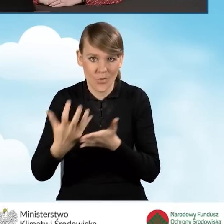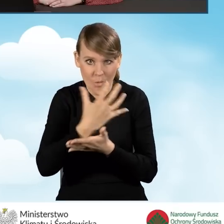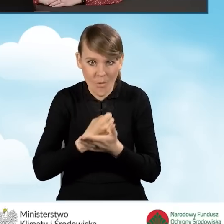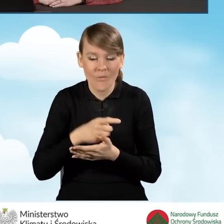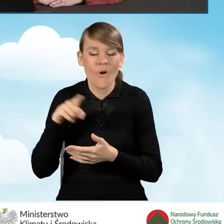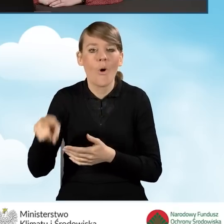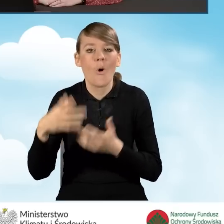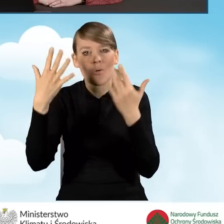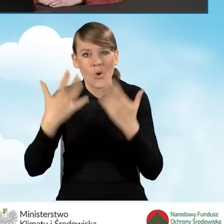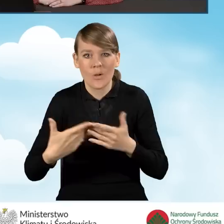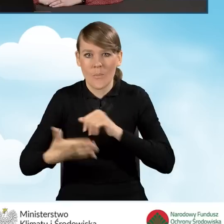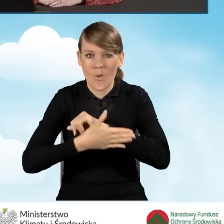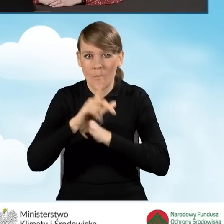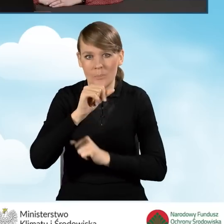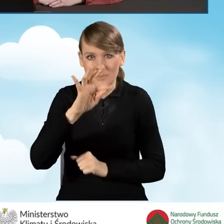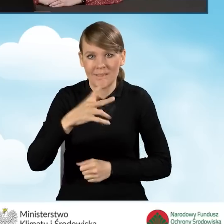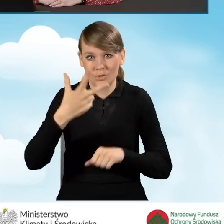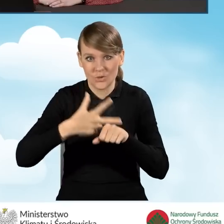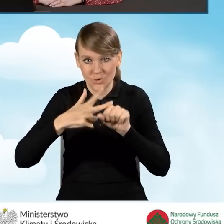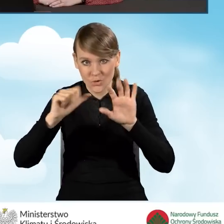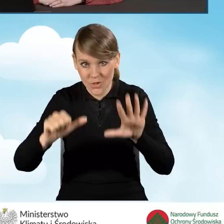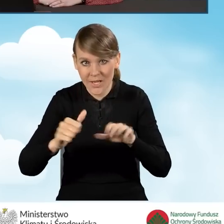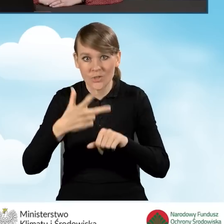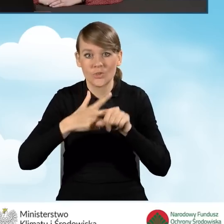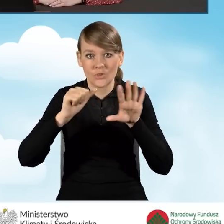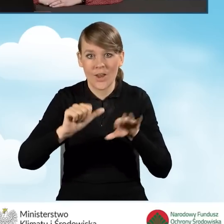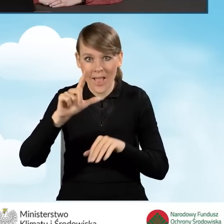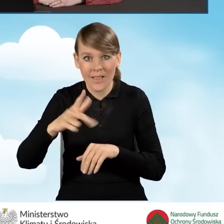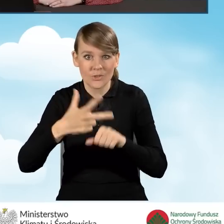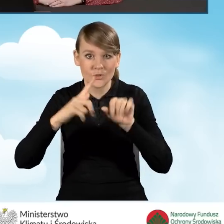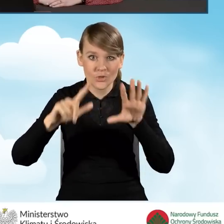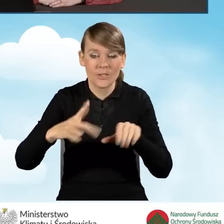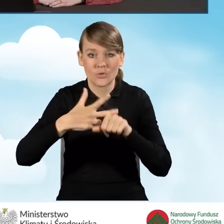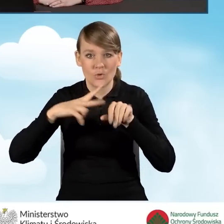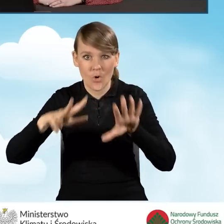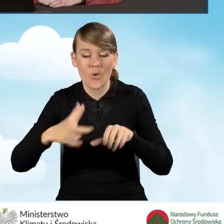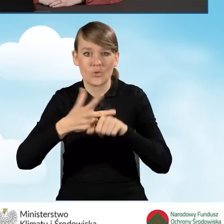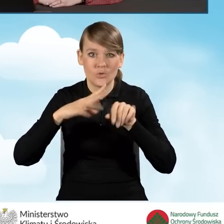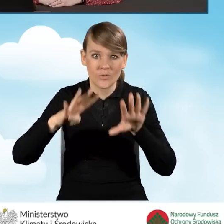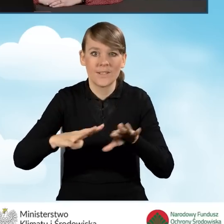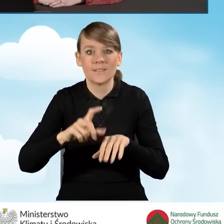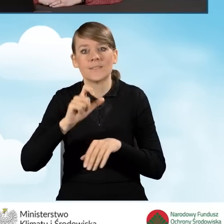i rozlicza się na podstawie PIT-36, 36L, 37, 38, 39, CFC